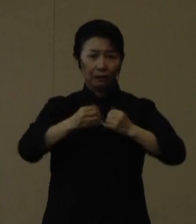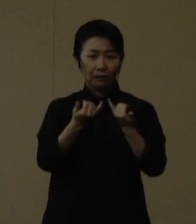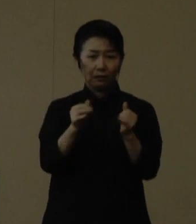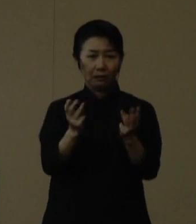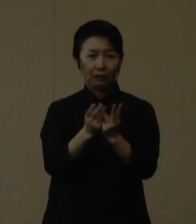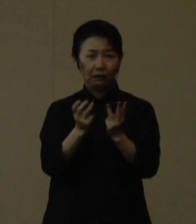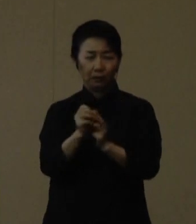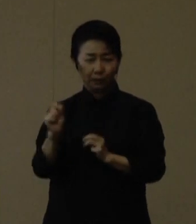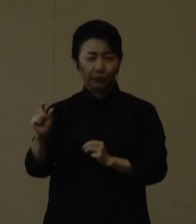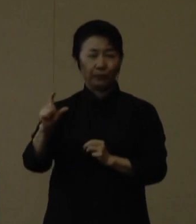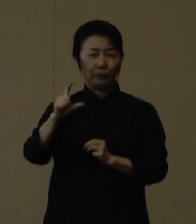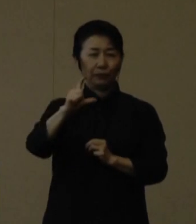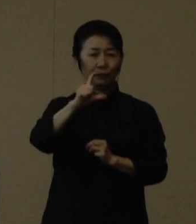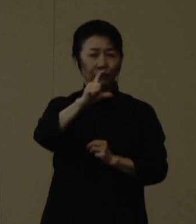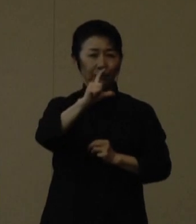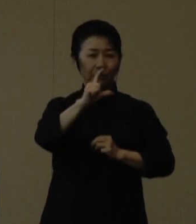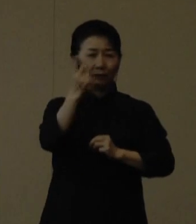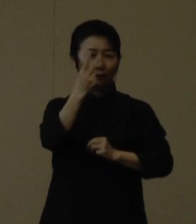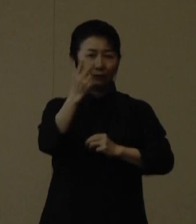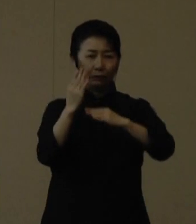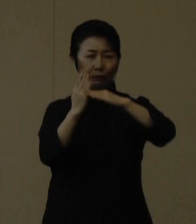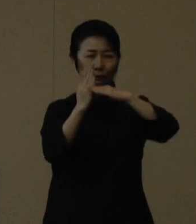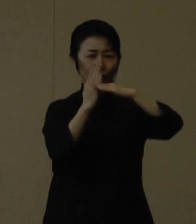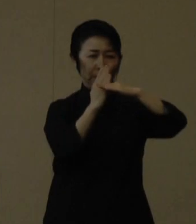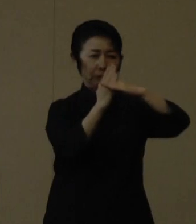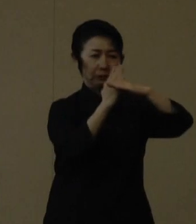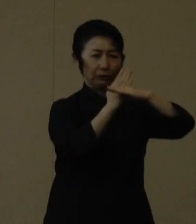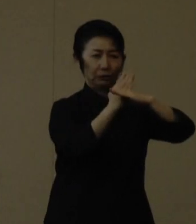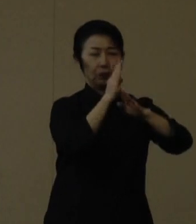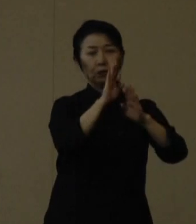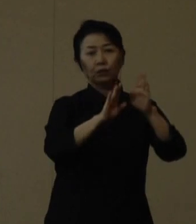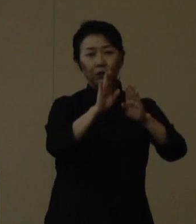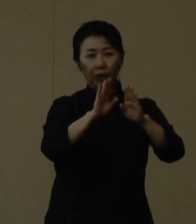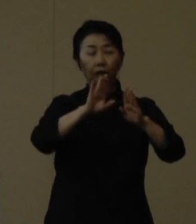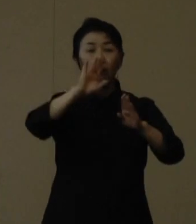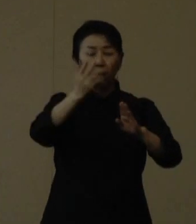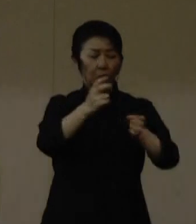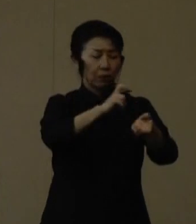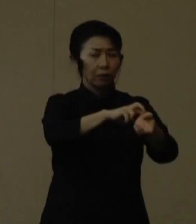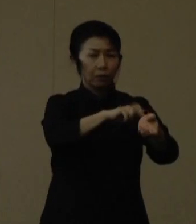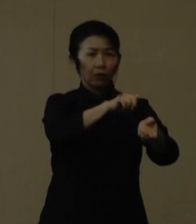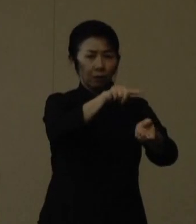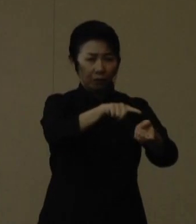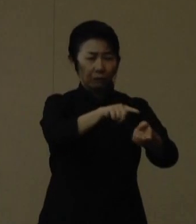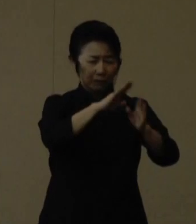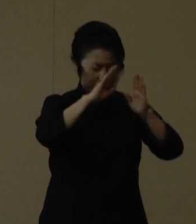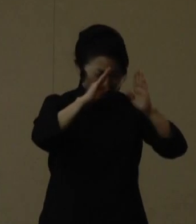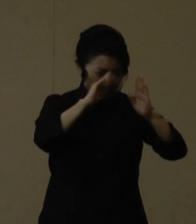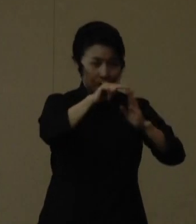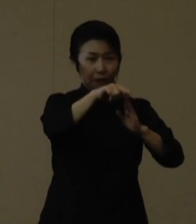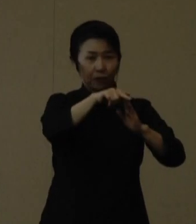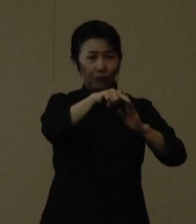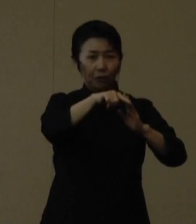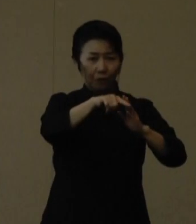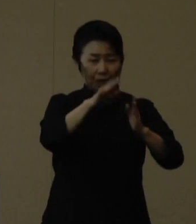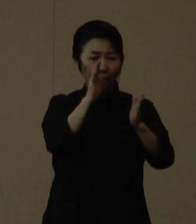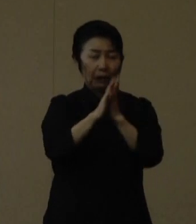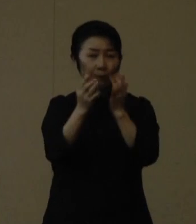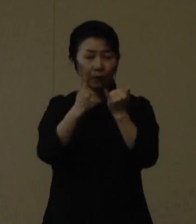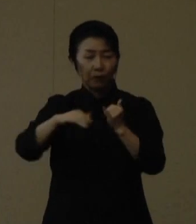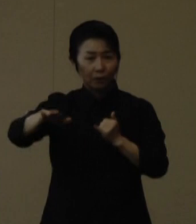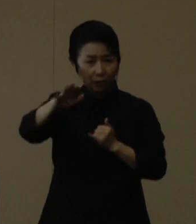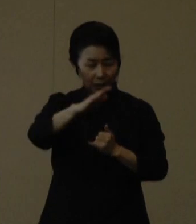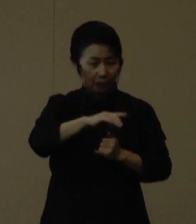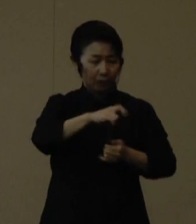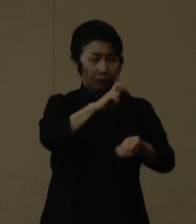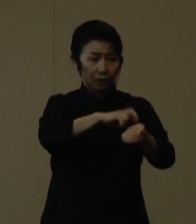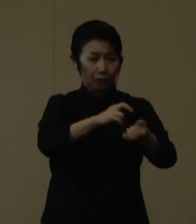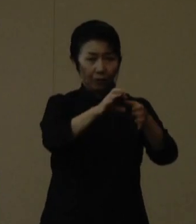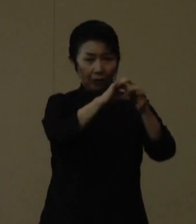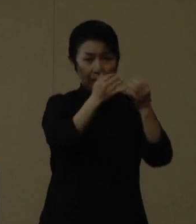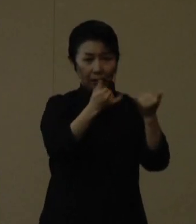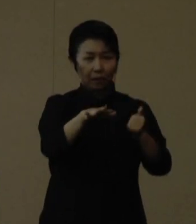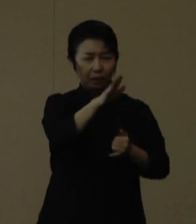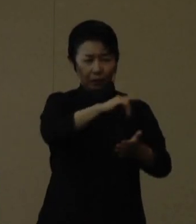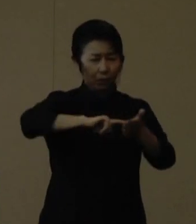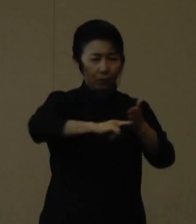厳しい状況ながら医療提供体制を維持できていることは、県民の頑張りと医療従事者の皆様の献身的な努力によるものであると考えています